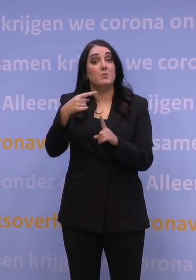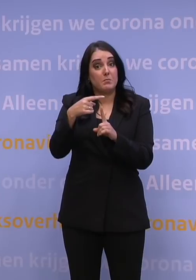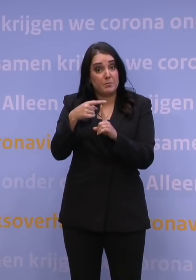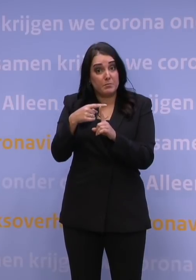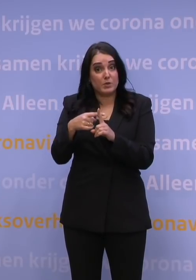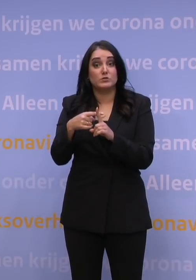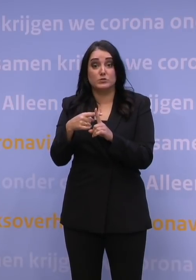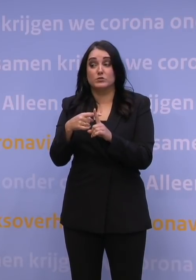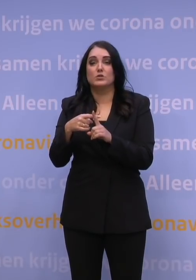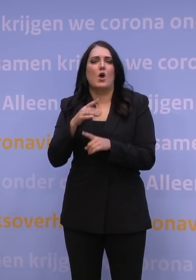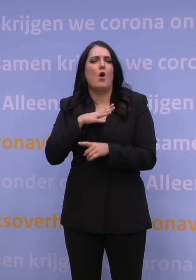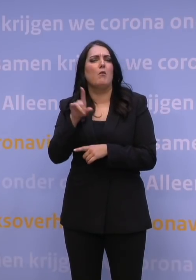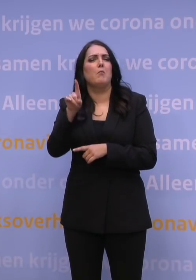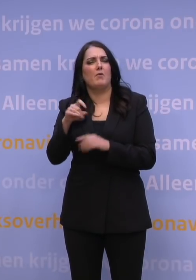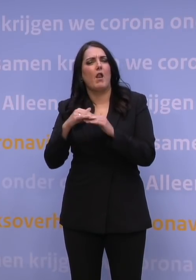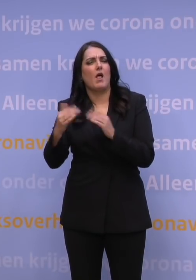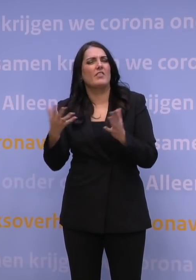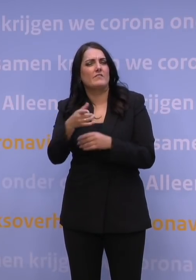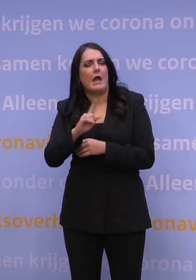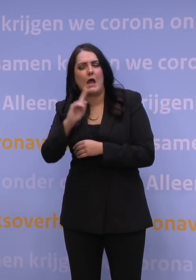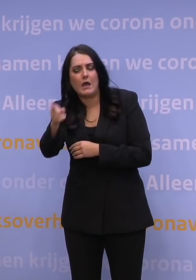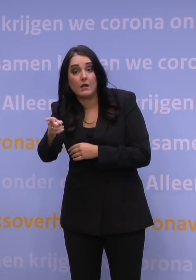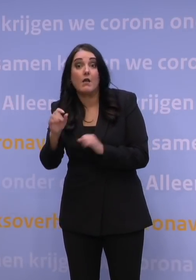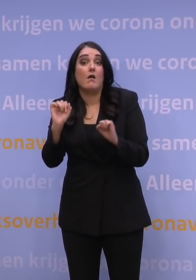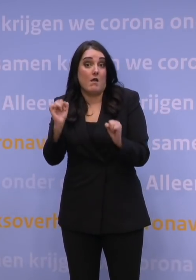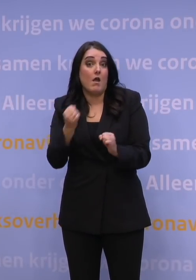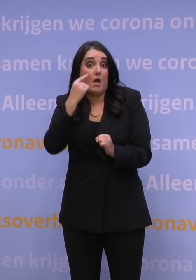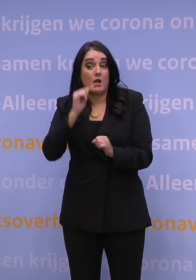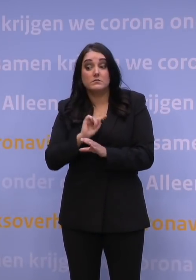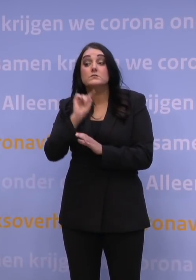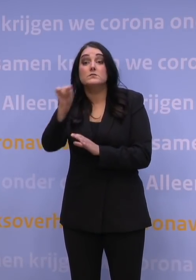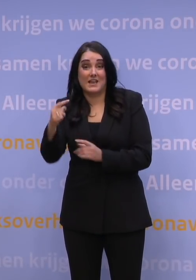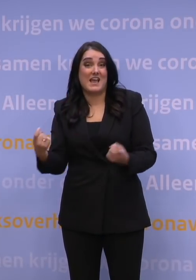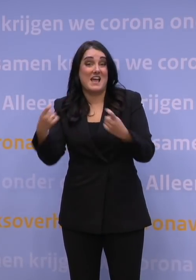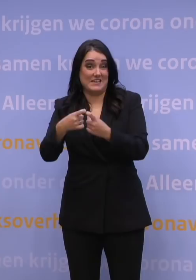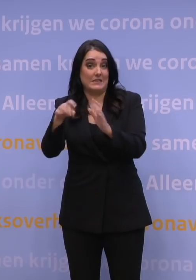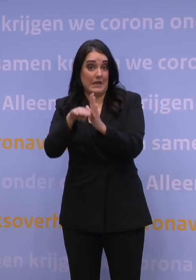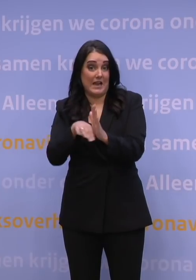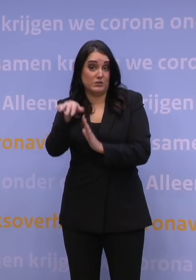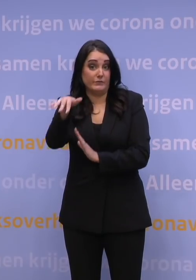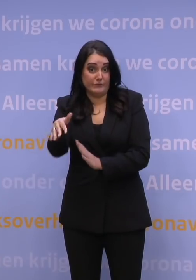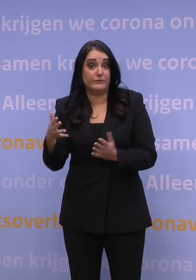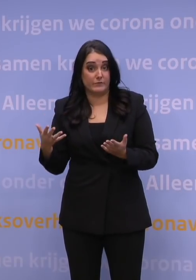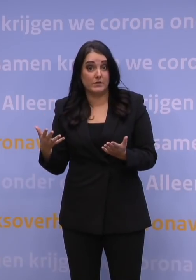dat hangt even af van het land waar je naartoe gaat, dat het zou kunnen zijn dat je daar met extra inreisregels te maken krijgt. Wat ook zo kan zijn,